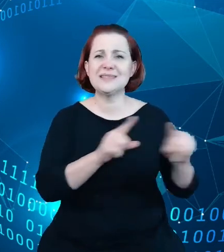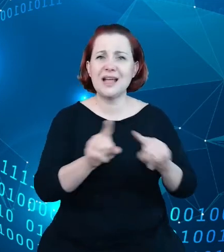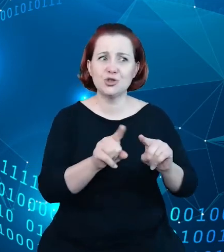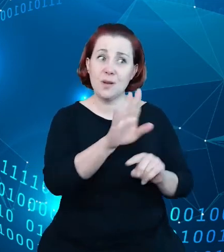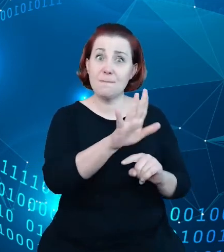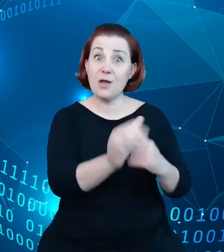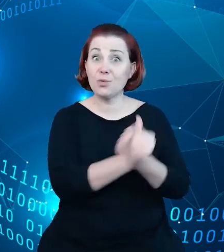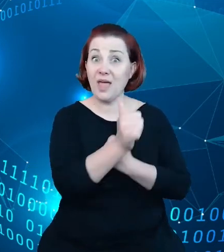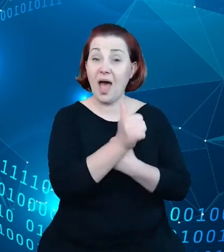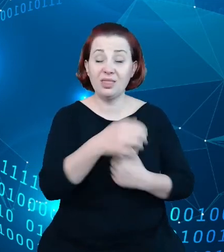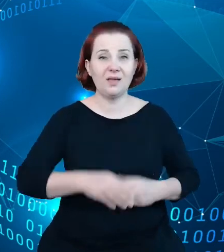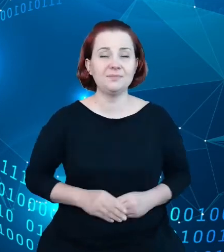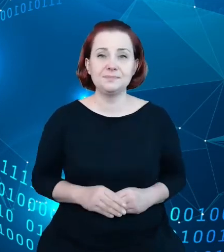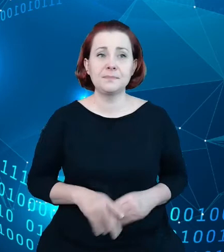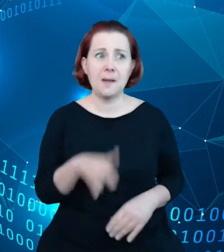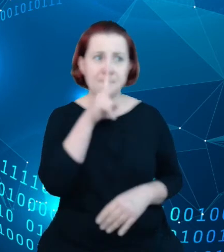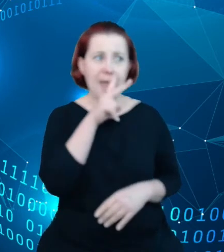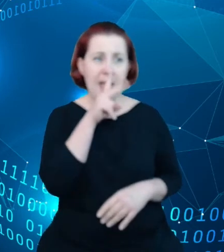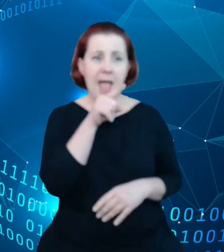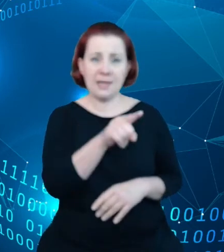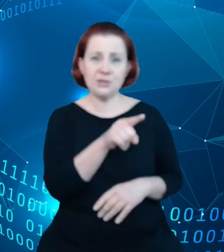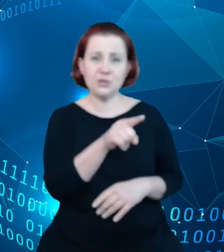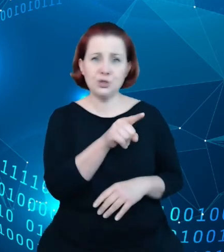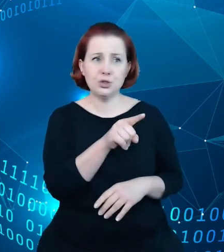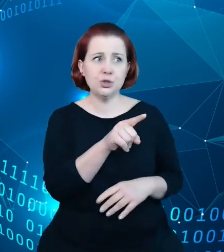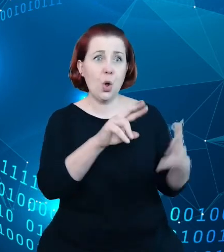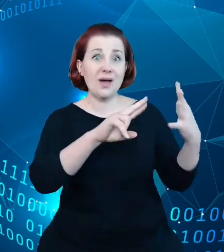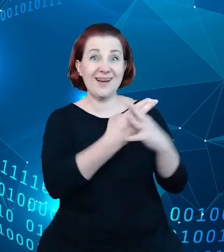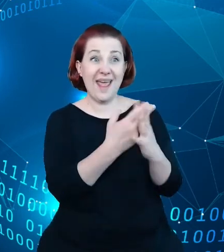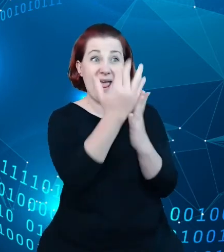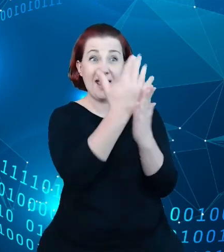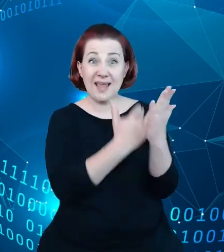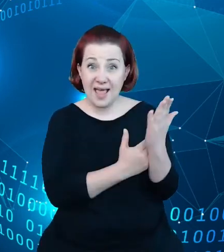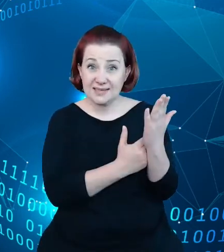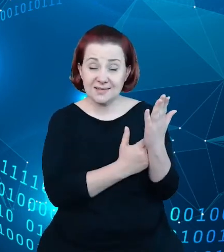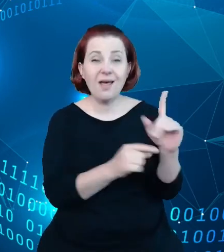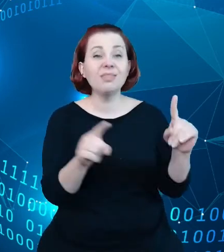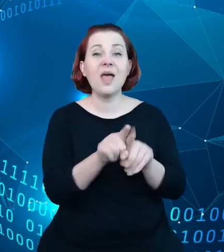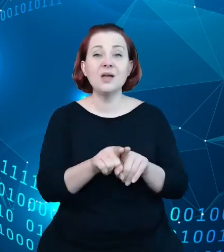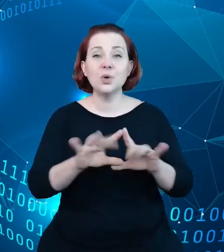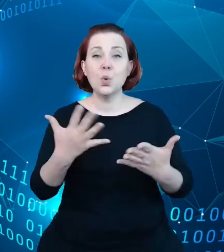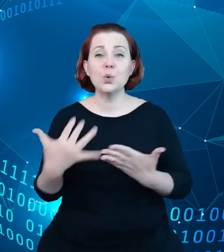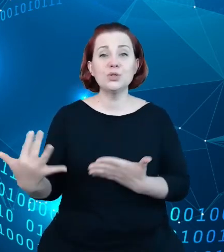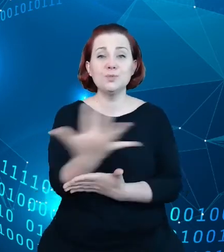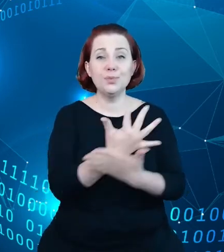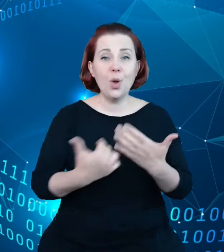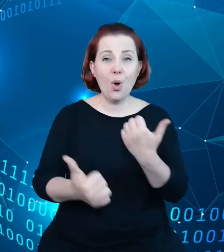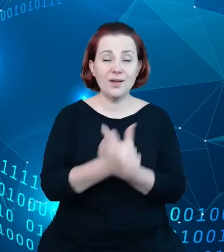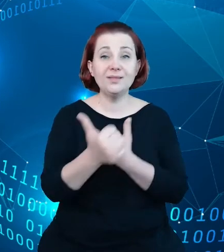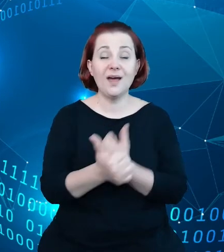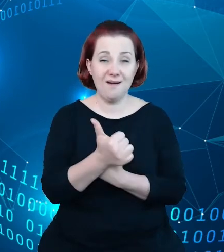Patrząc na same rejestry oraz na zbiory danych, które gromadzone są przez